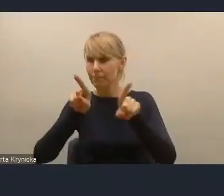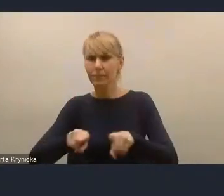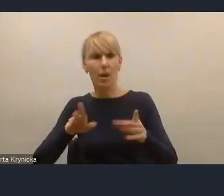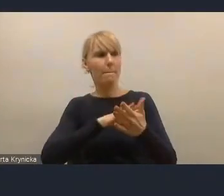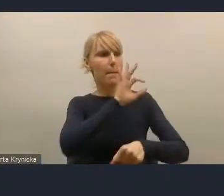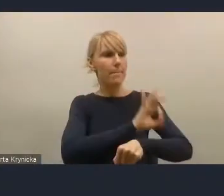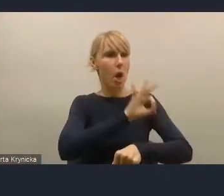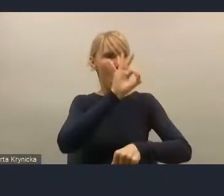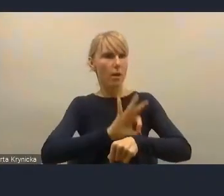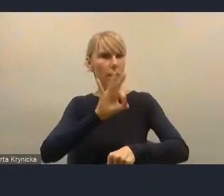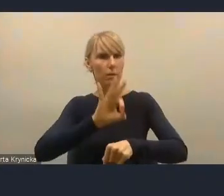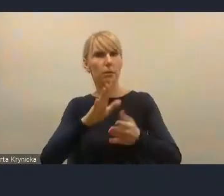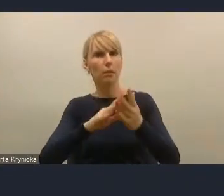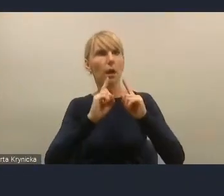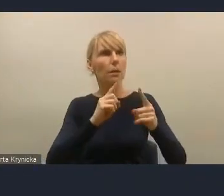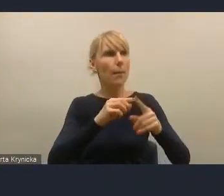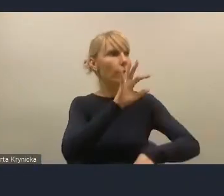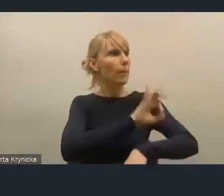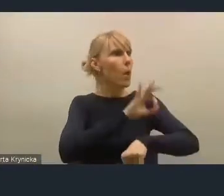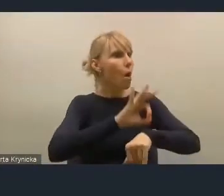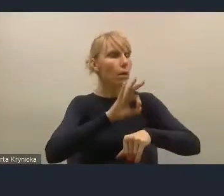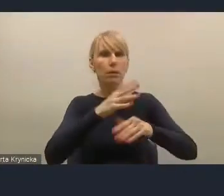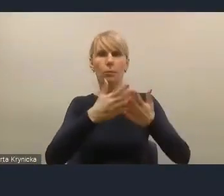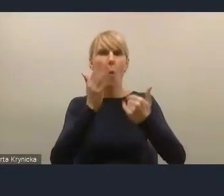liczba otwarć projektu przez mieszkańca Dąbrowy Górniczej